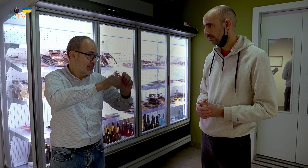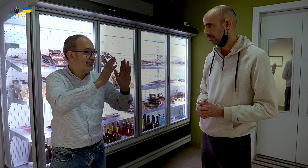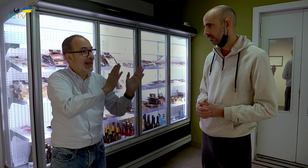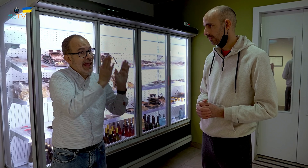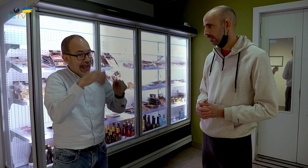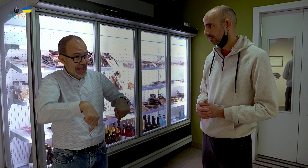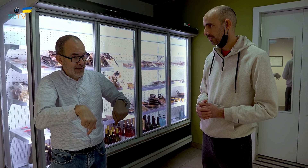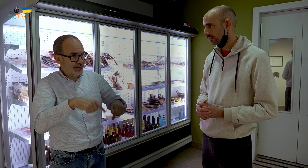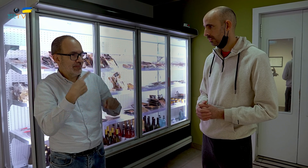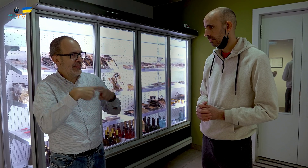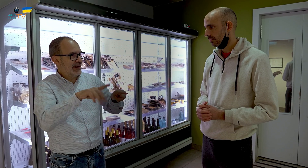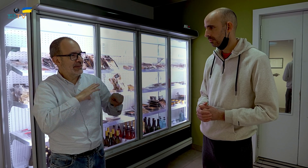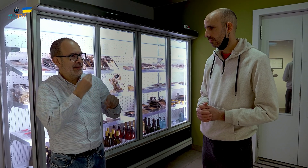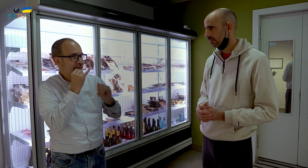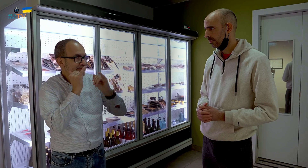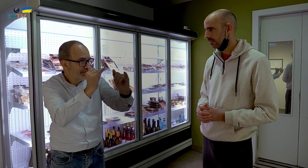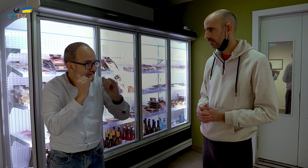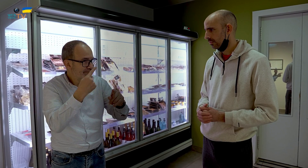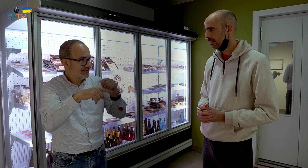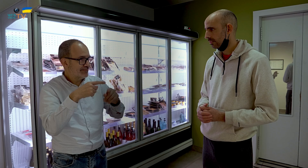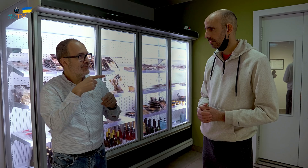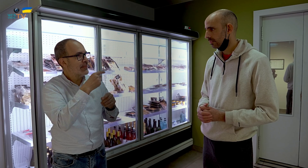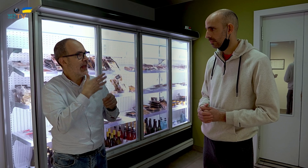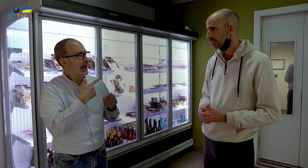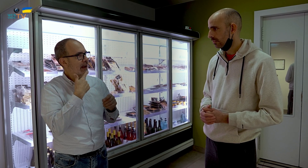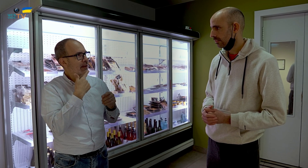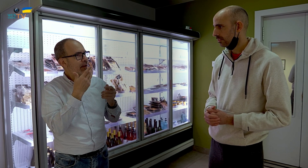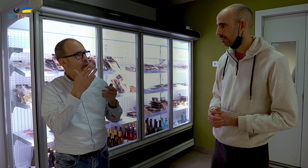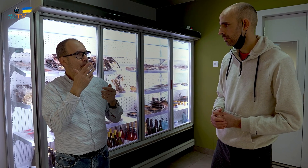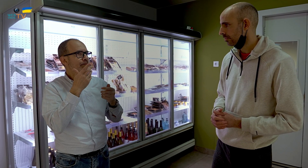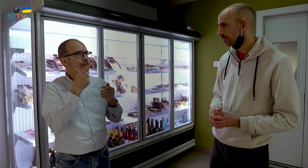Ahora la elaboras de forma distinta, para llevar. Es decir,